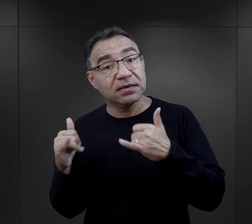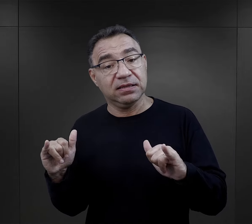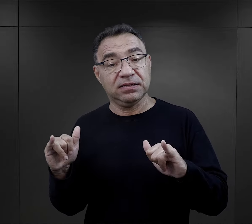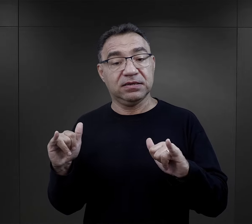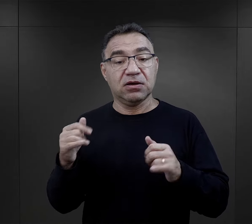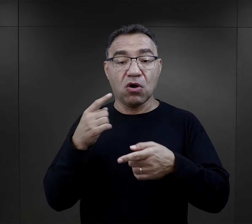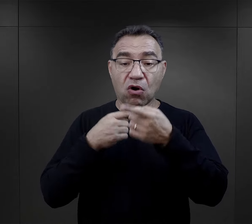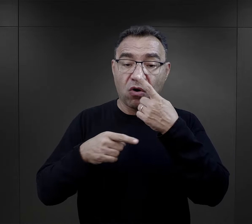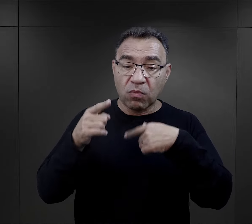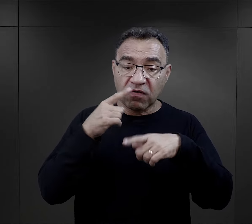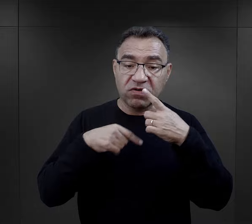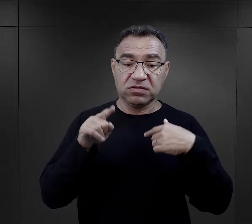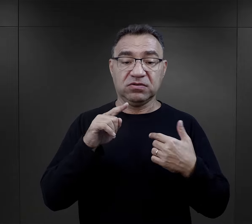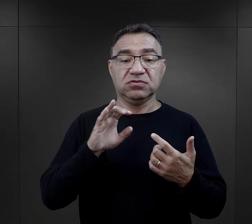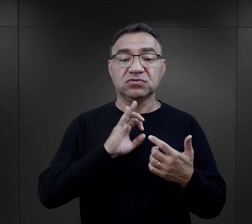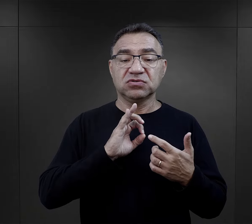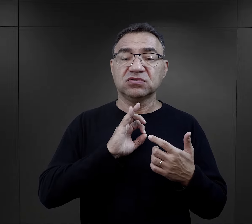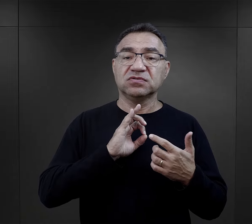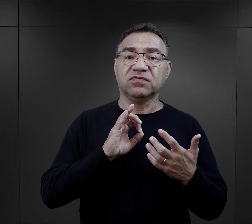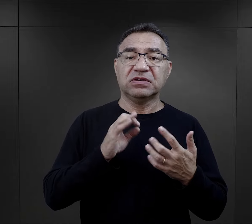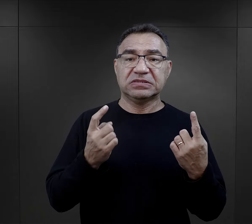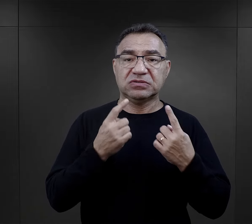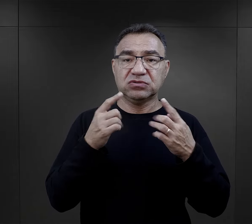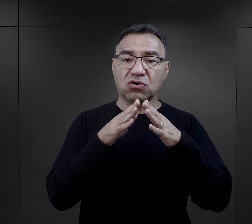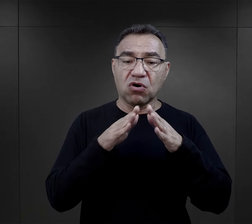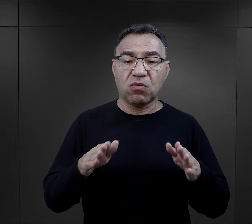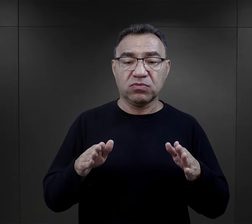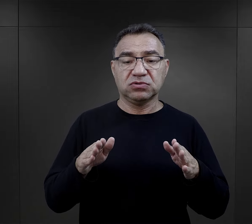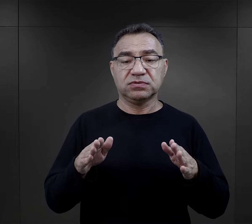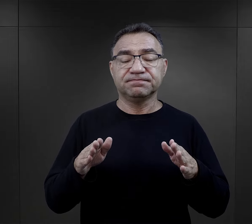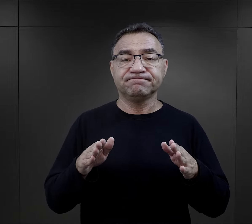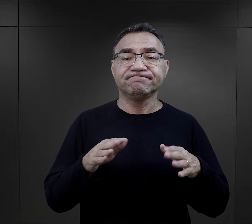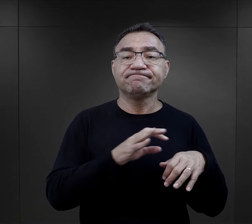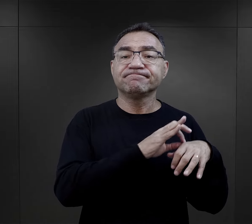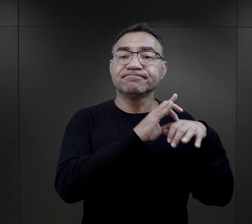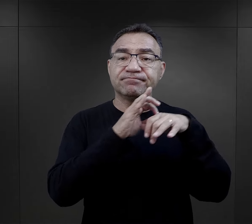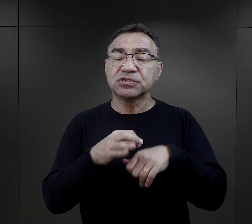opowiadanie o swoim kontakcie z obozem przedstawiają deportowani Żydzi.